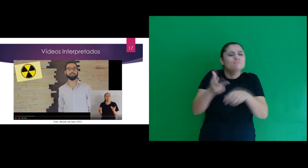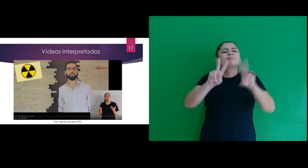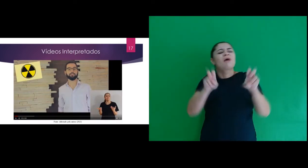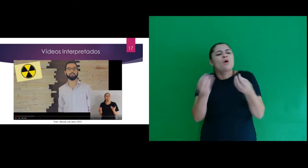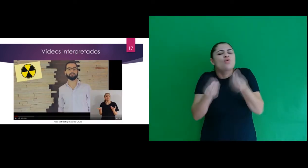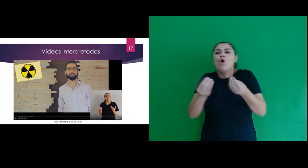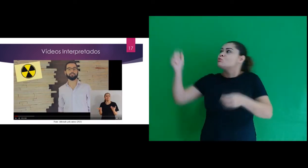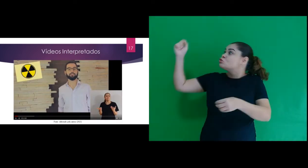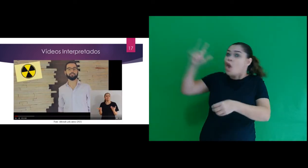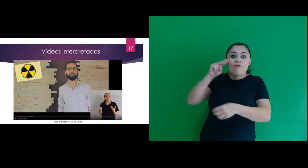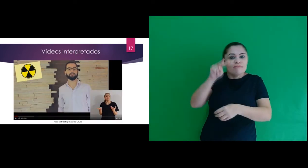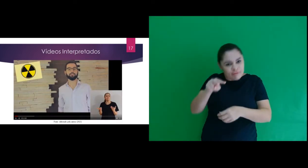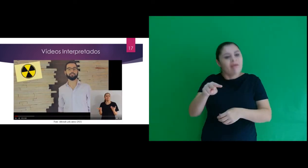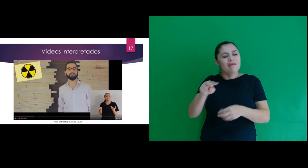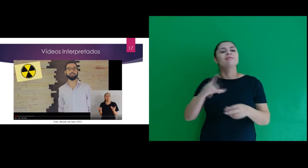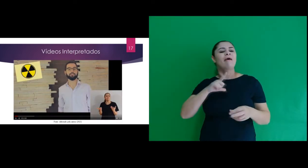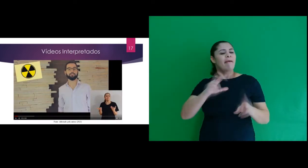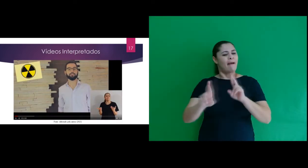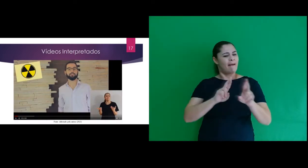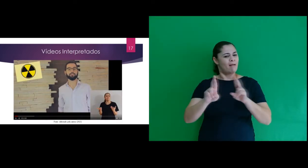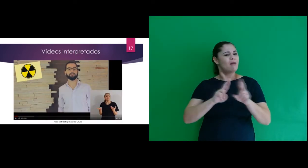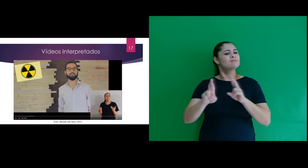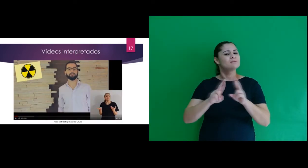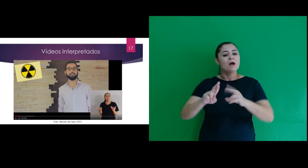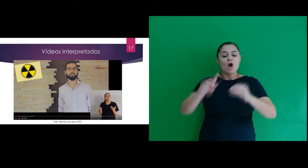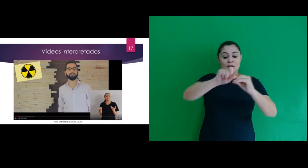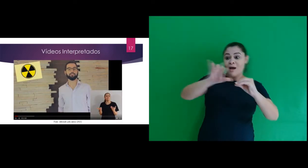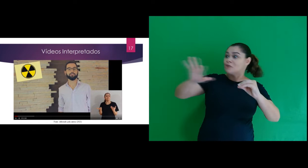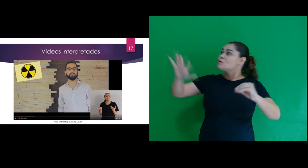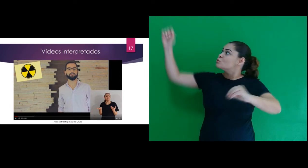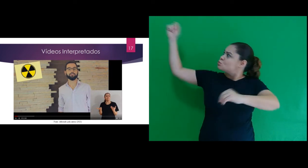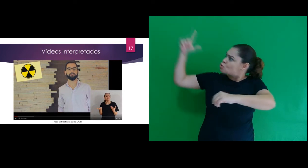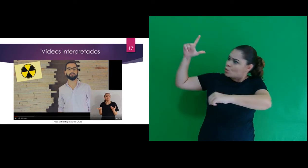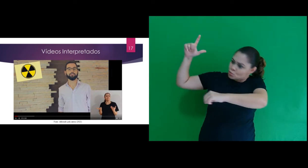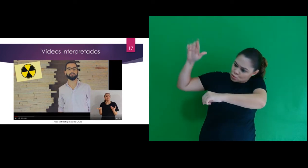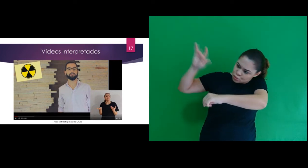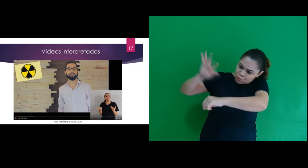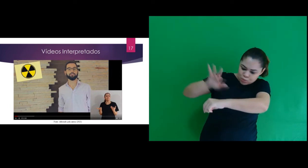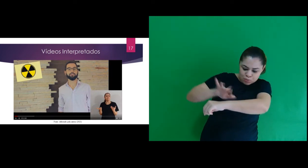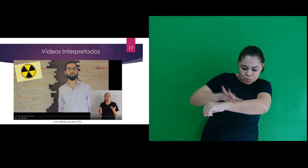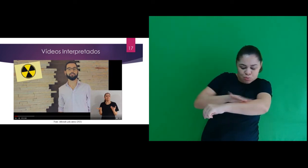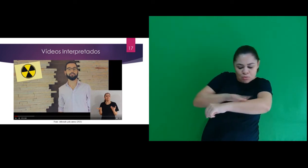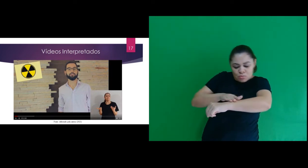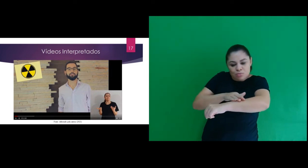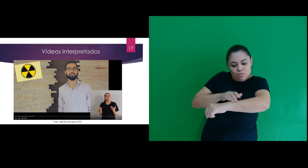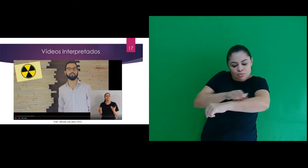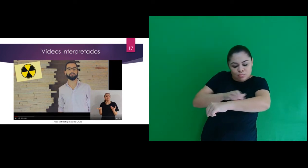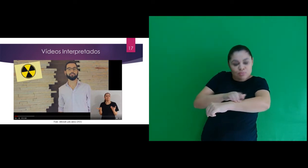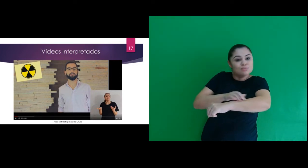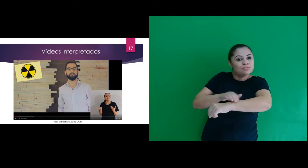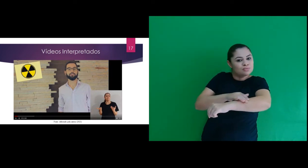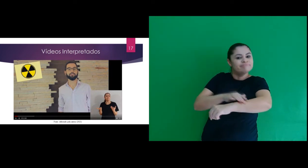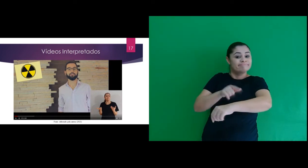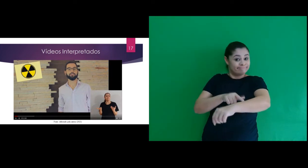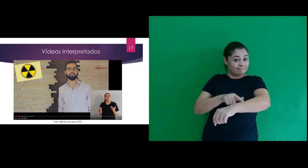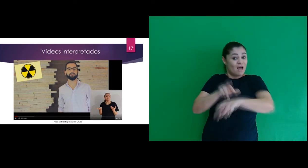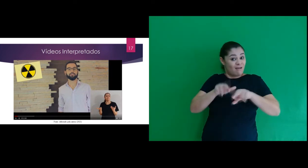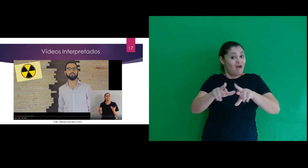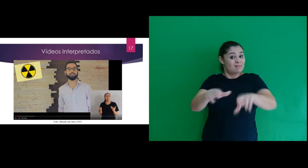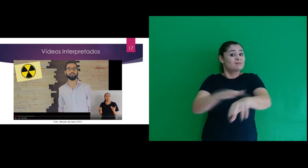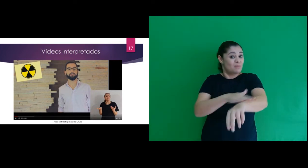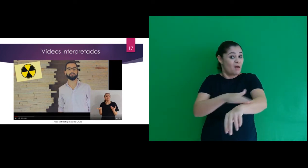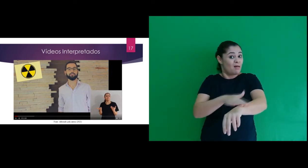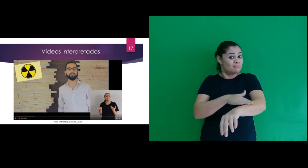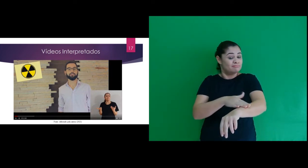o vídeo Como o sol te vê: relaciona a radiação solar e a pele humana, com foco no câncer de pele.